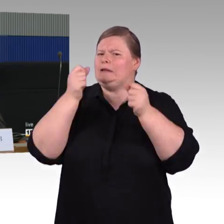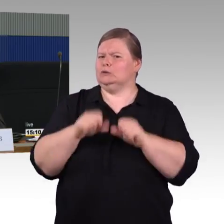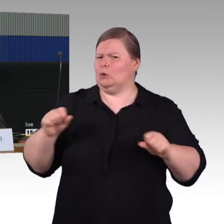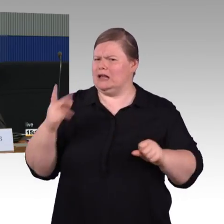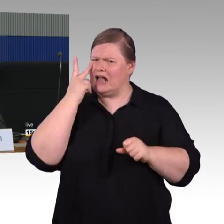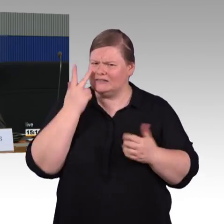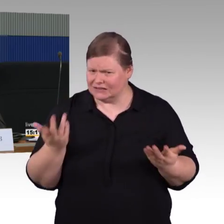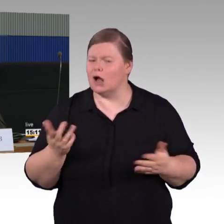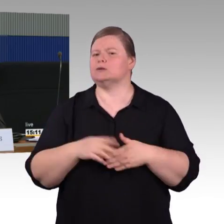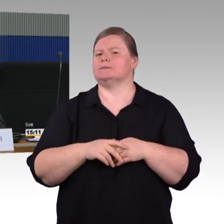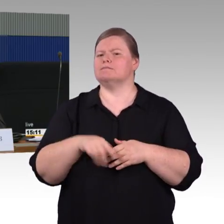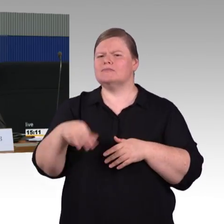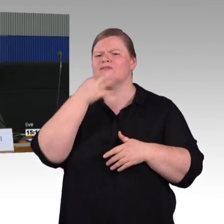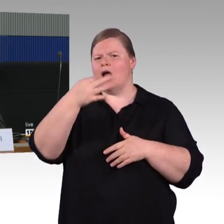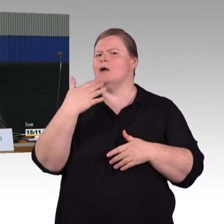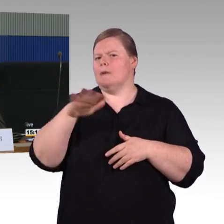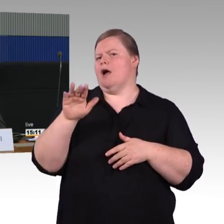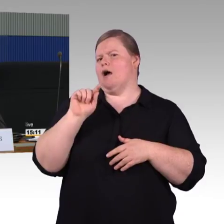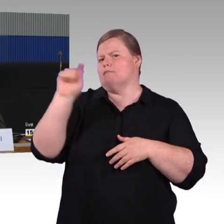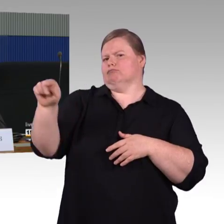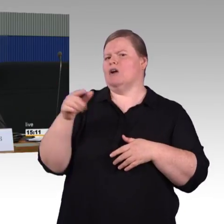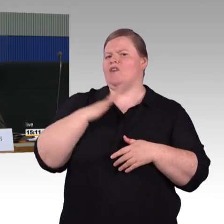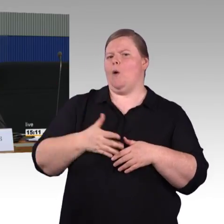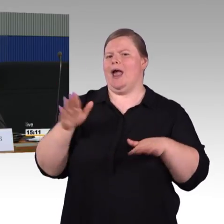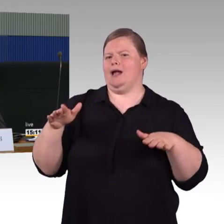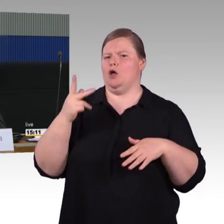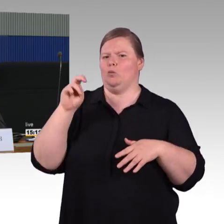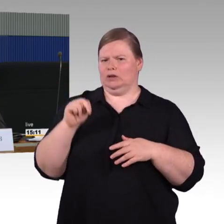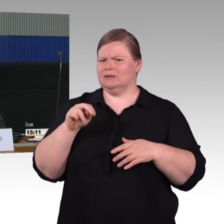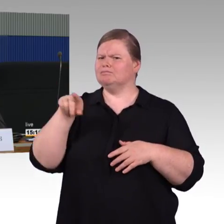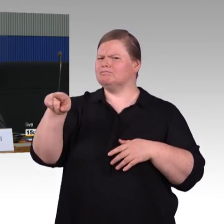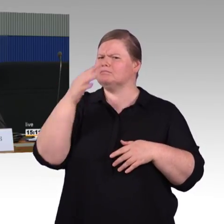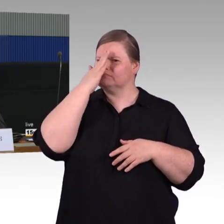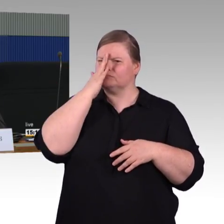der ist baugleich mit dem ICE 1, aber kürzer. Dann haben wir ICE 3 und ICE T